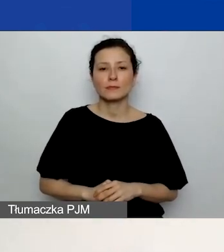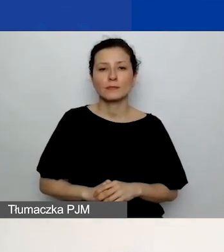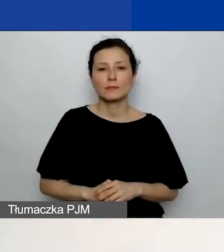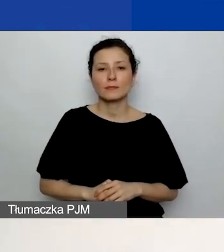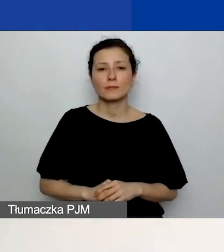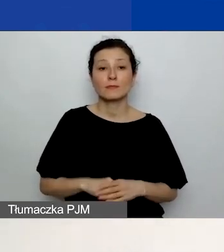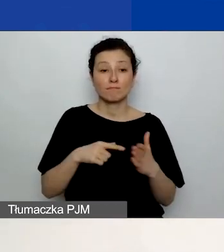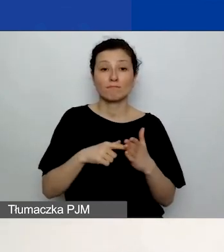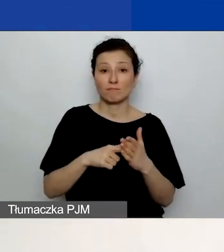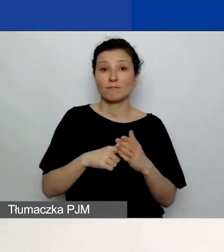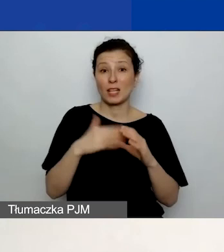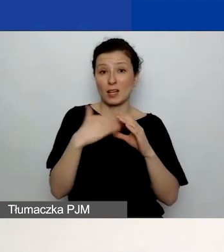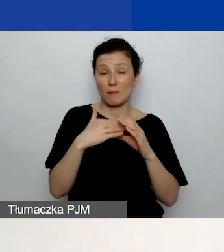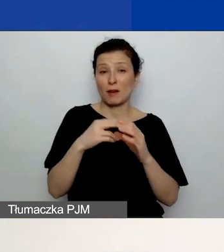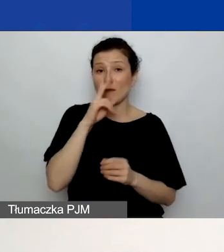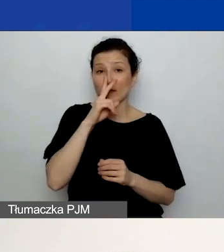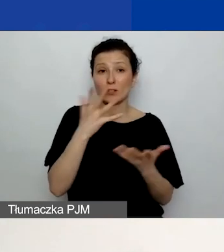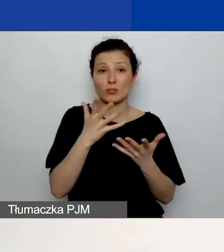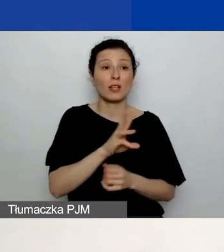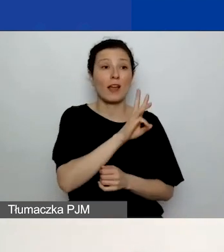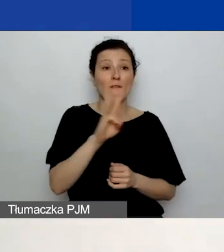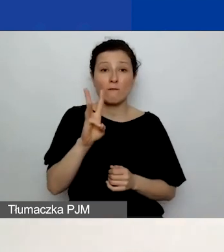Ten adres jest również widoczny na stronie startowej generatora.